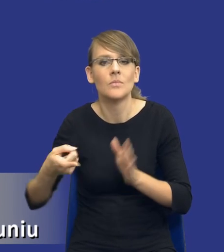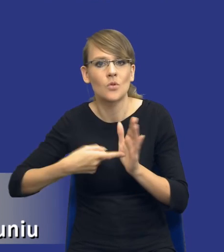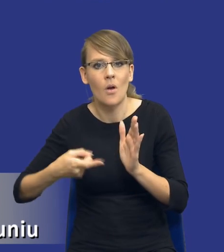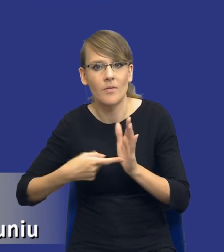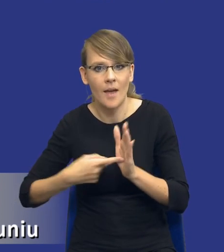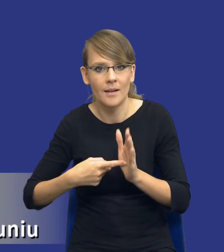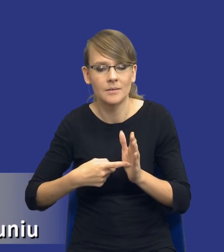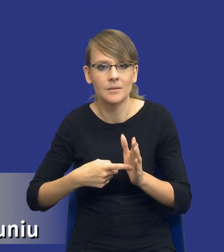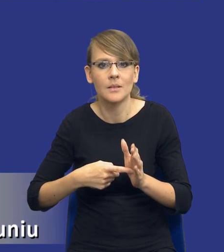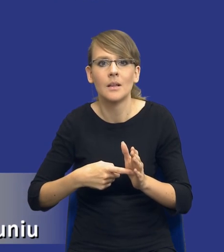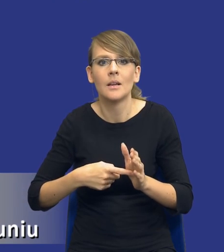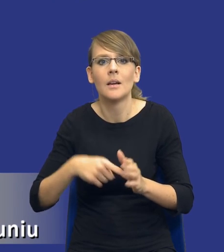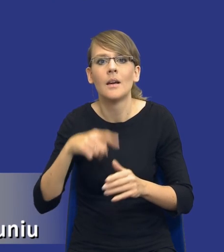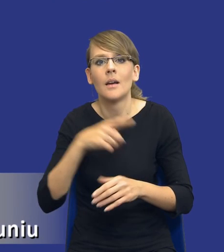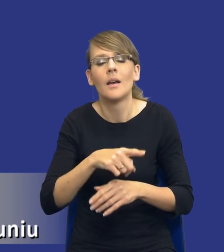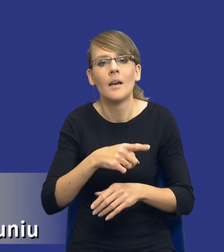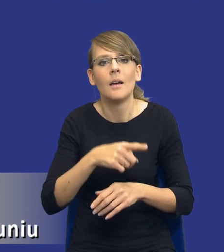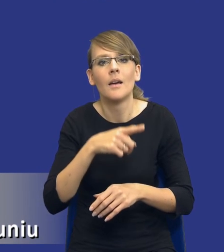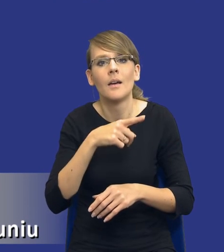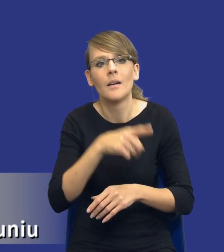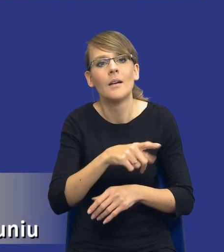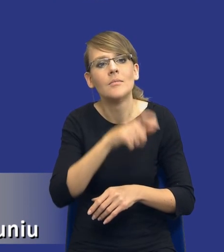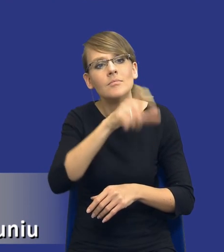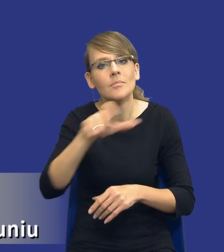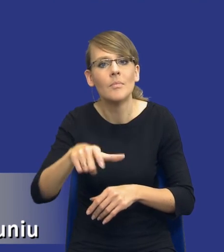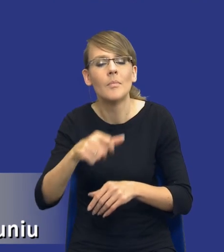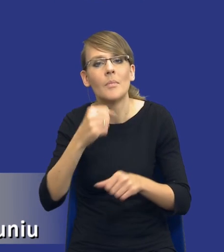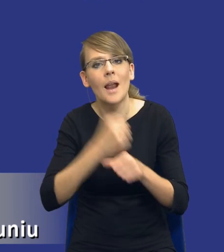zatrudnienia pracowników wykonawcy na podstawie stosunku pracy, no to pamiętajmy,